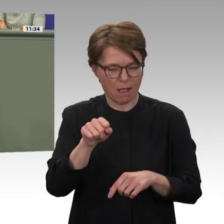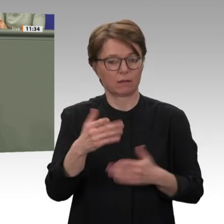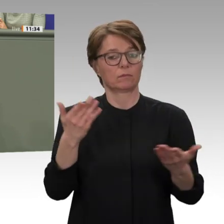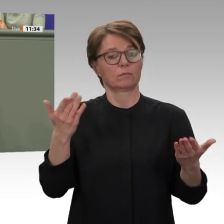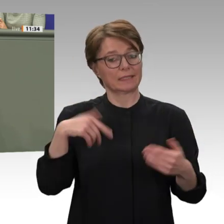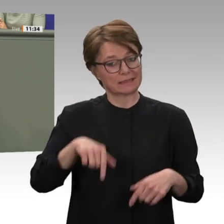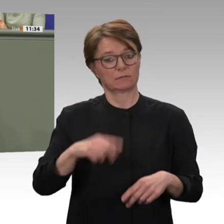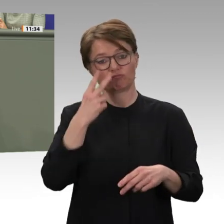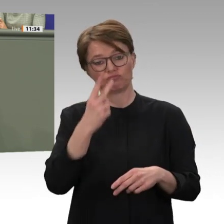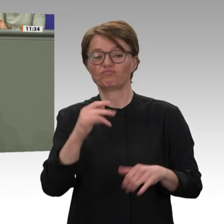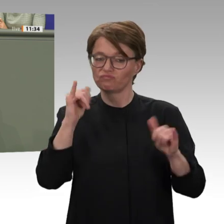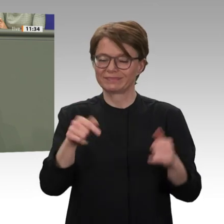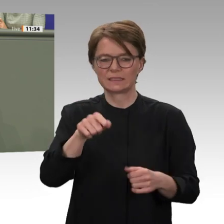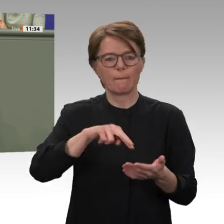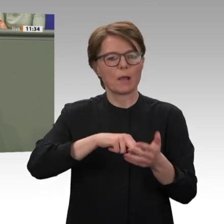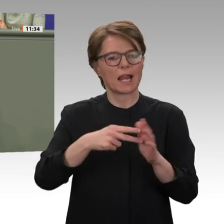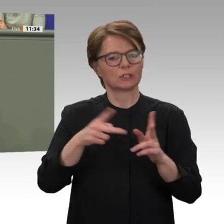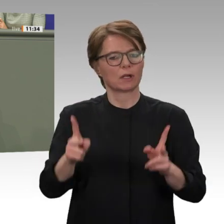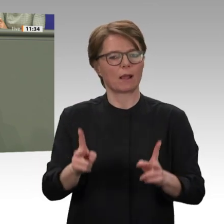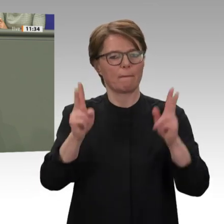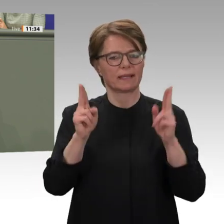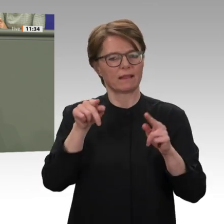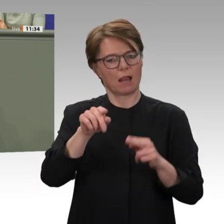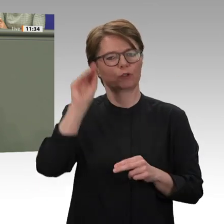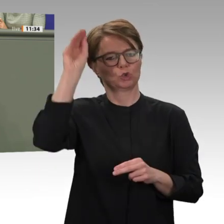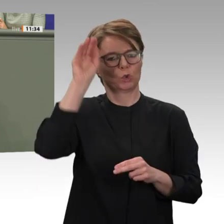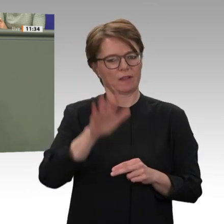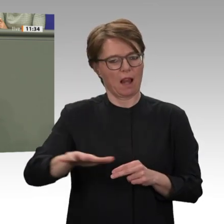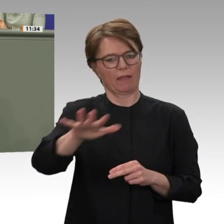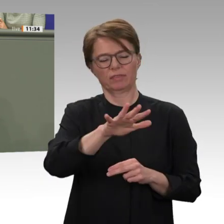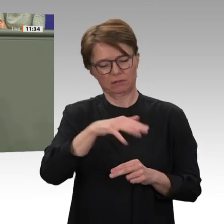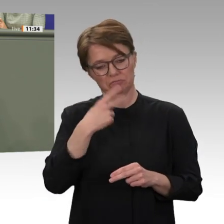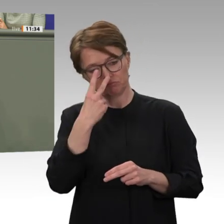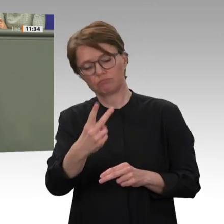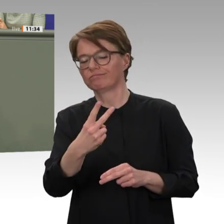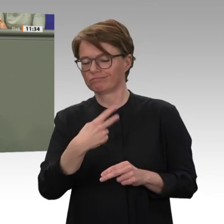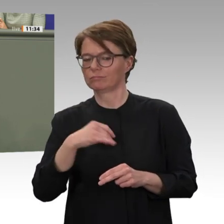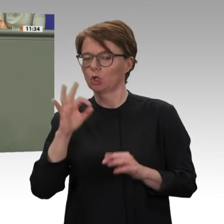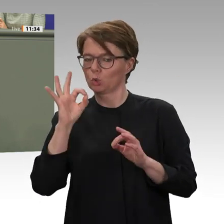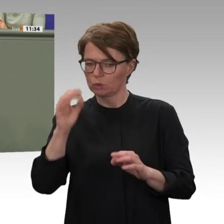über die Grenzen dieses Landes hinaus ausstrahlen. Deshalb hat Deutschland von Anfang an klargemacht,